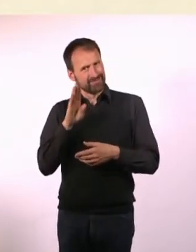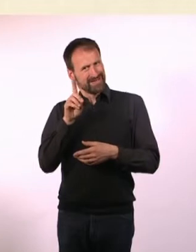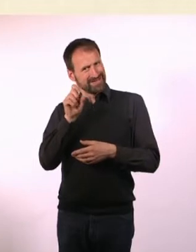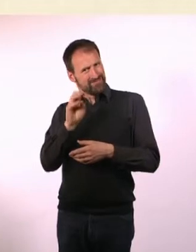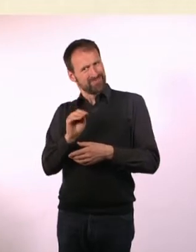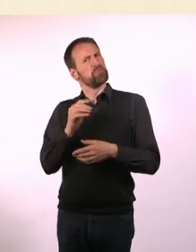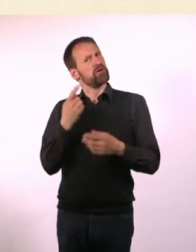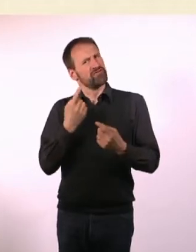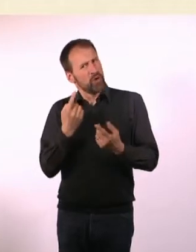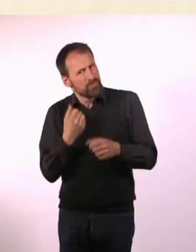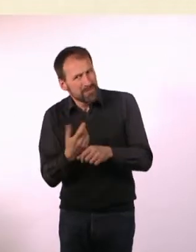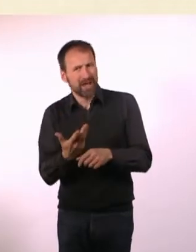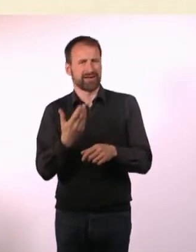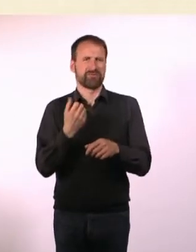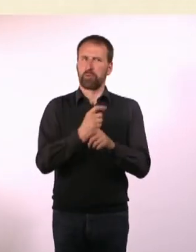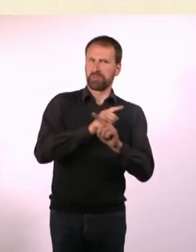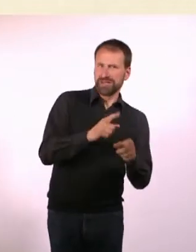Es kam am Ende dabei heraus, wahrscheinlich nicht.